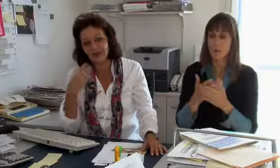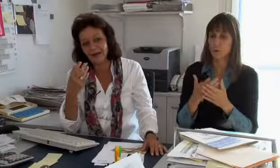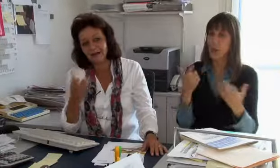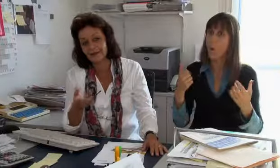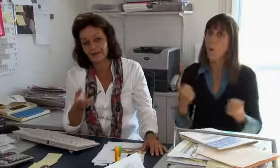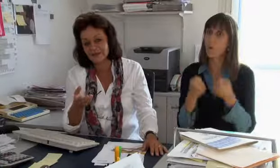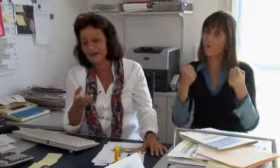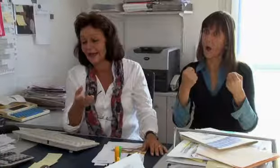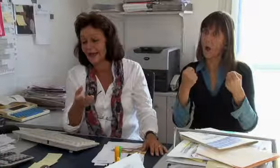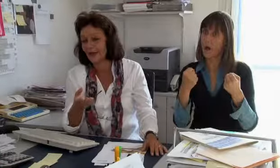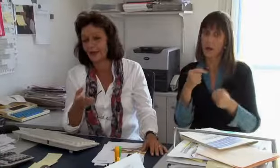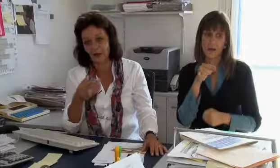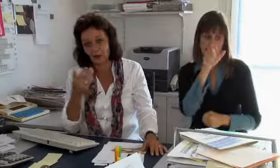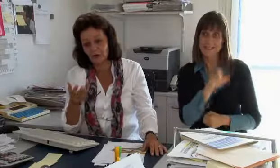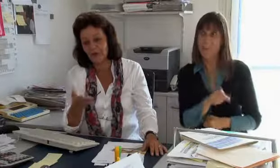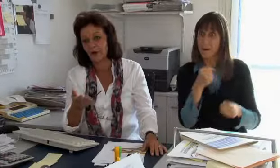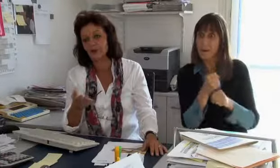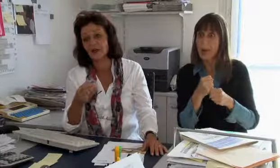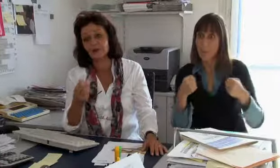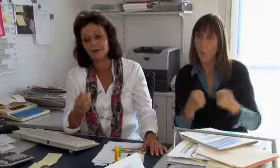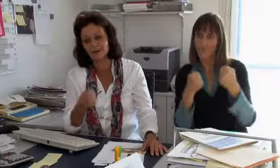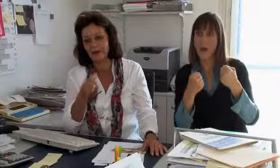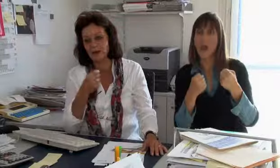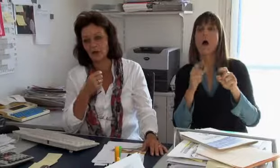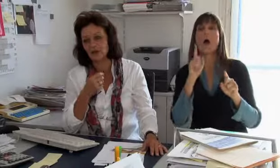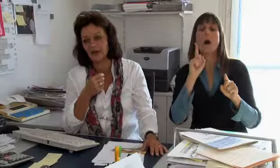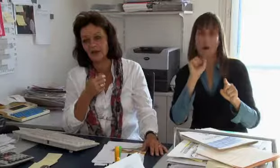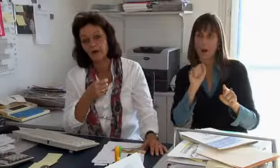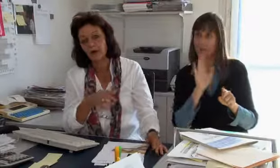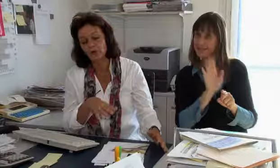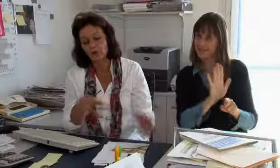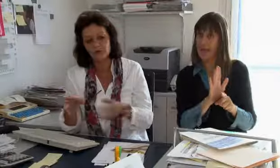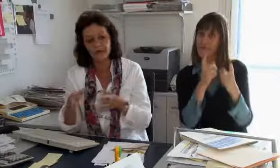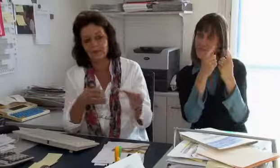dass wir die Dolmetschkosten bei Unfällen, da ein Schadenverursacher bekannt ist,